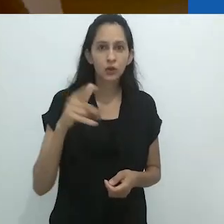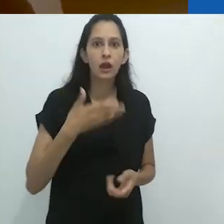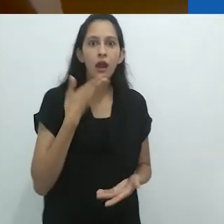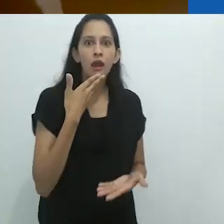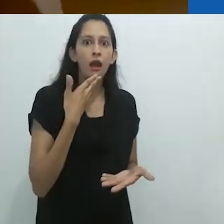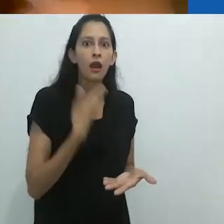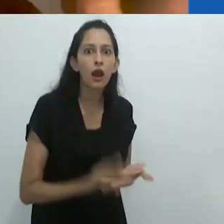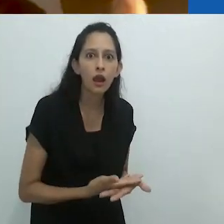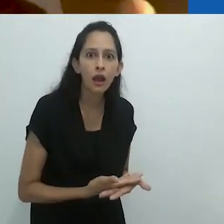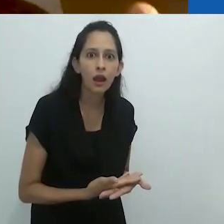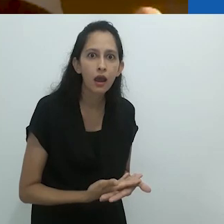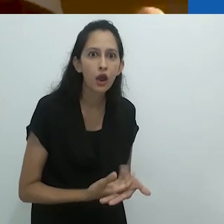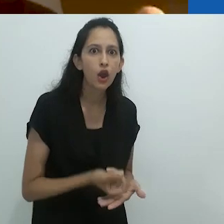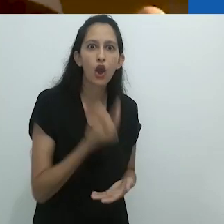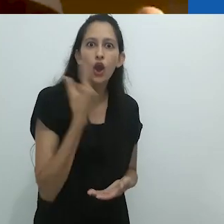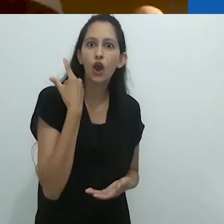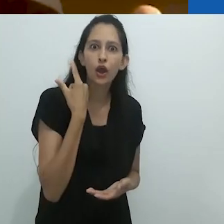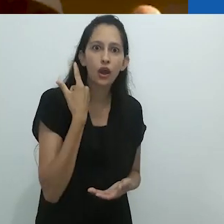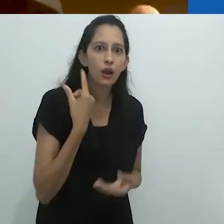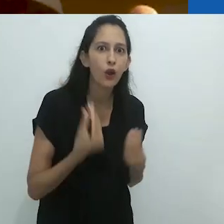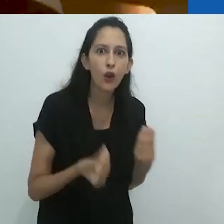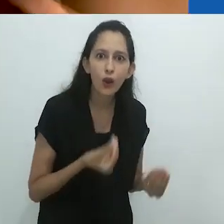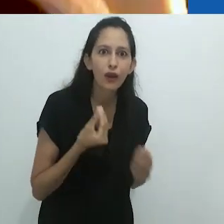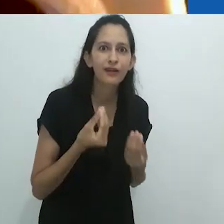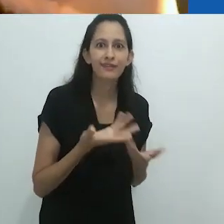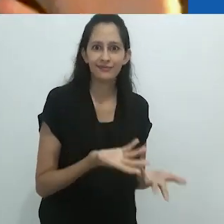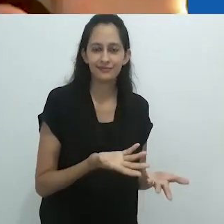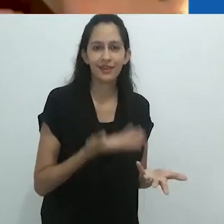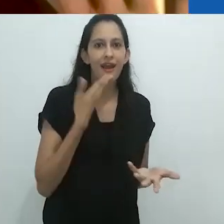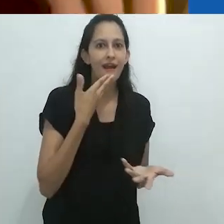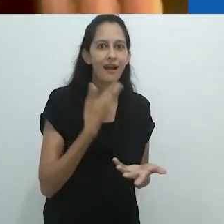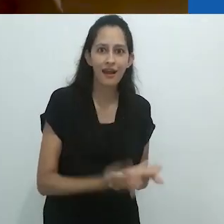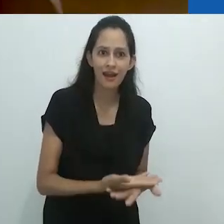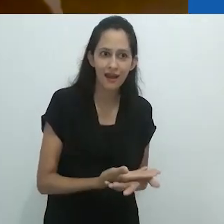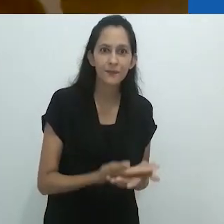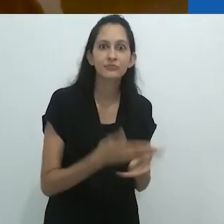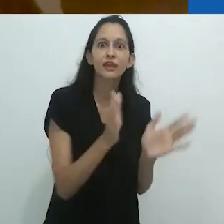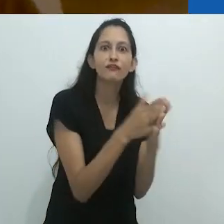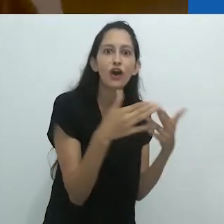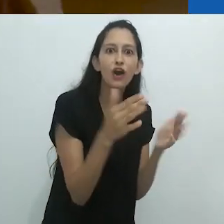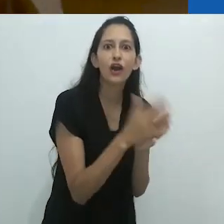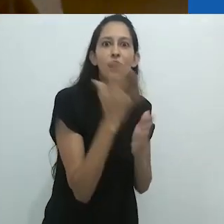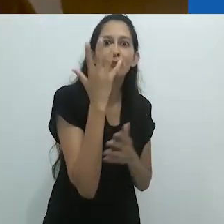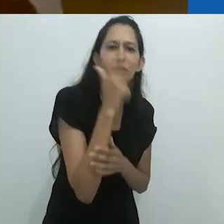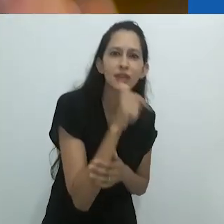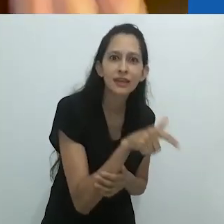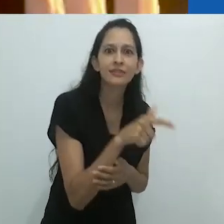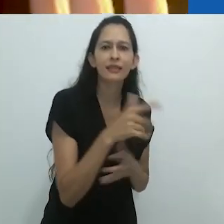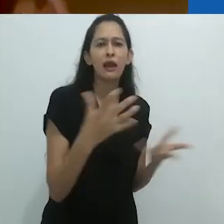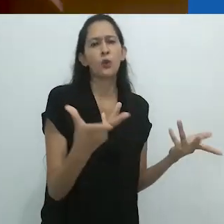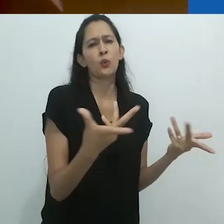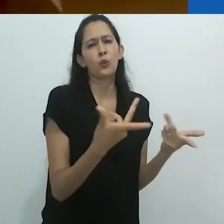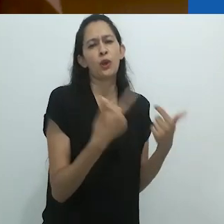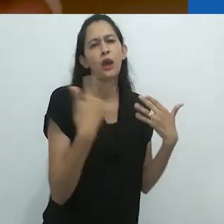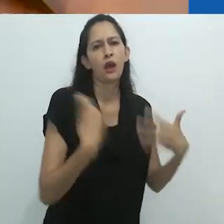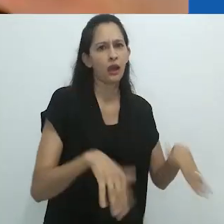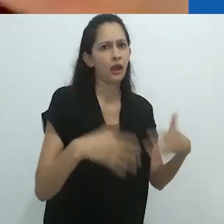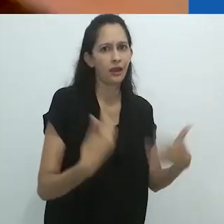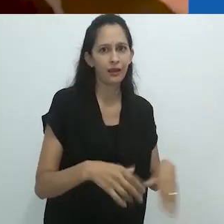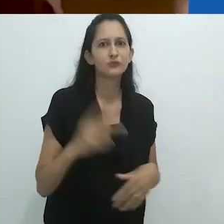estavam mortificados. Chocados. Foca bonita, foca belíssima, eles exclamaram,